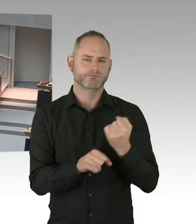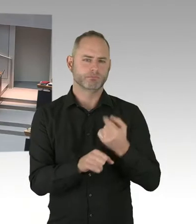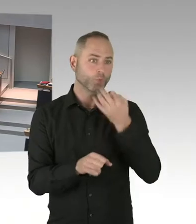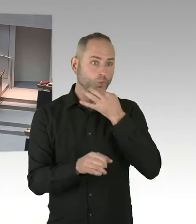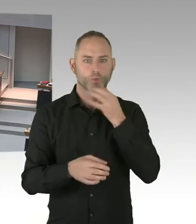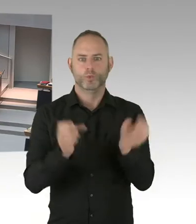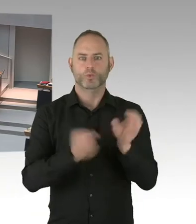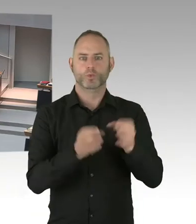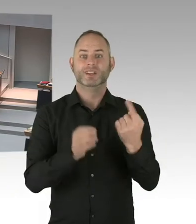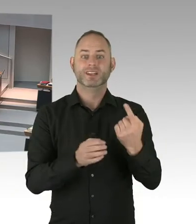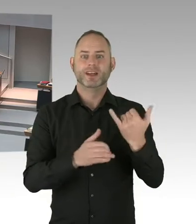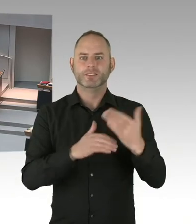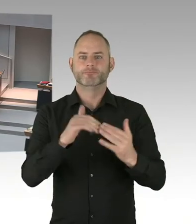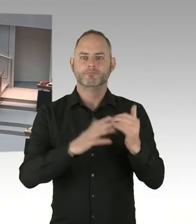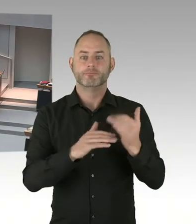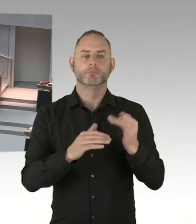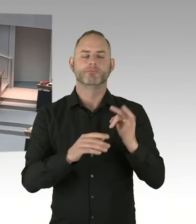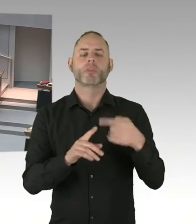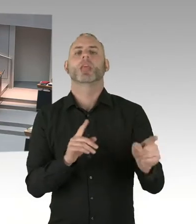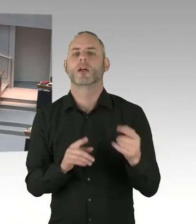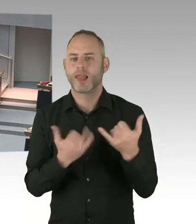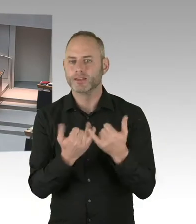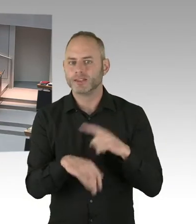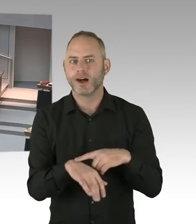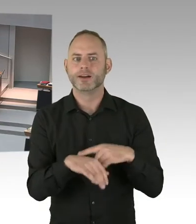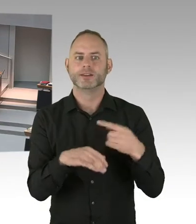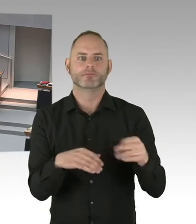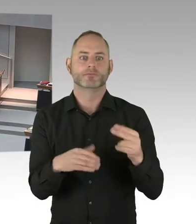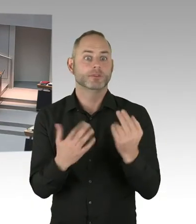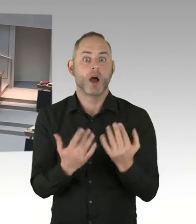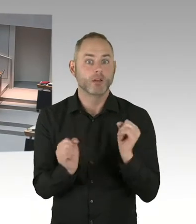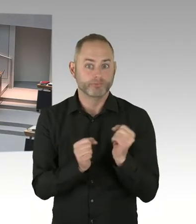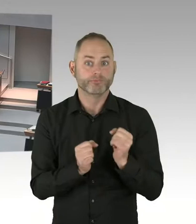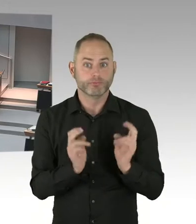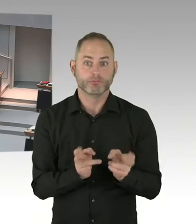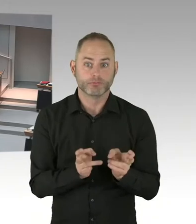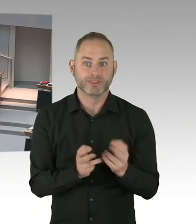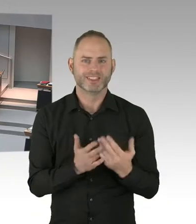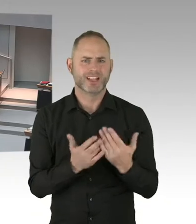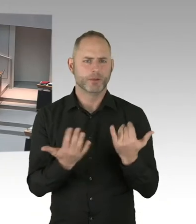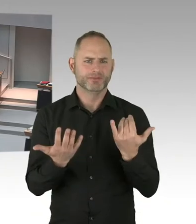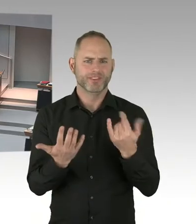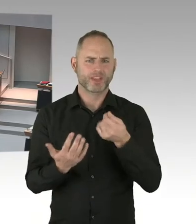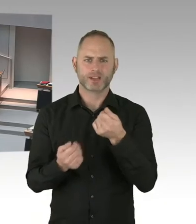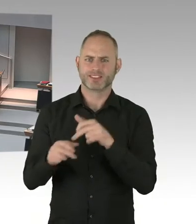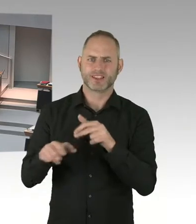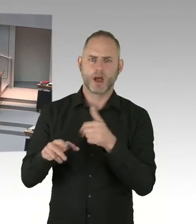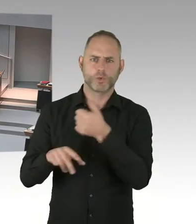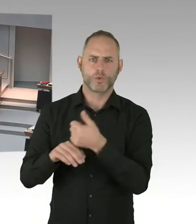Also wenn sich mit dem Personalrat unterhalten, dann redet der nicht von Masern. Sondern von nicht besetzten Stellen. Beziehungsweise nicht vorhandenen Stellen.